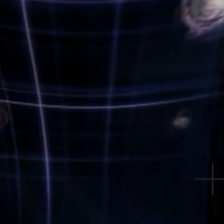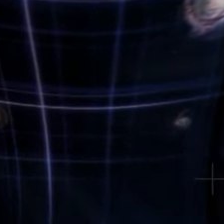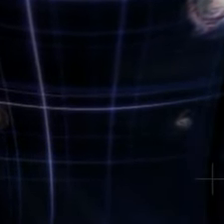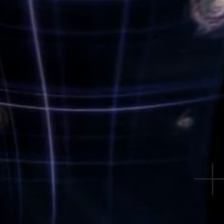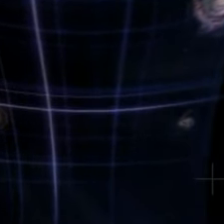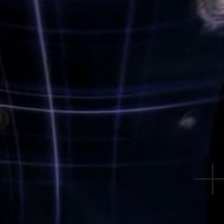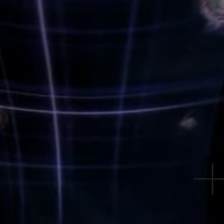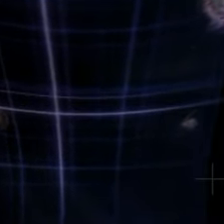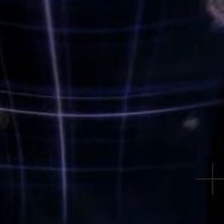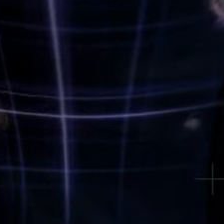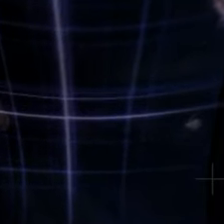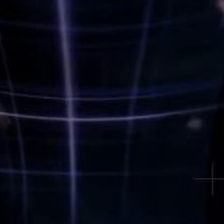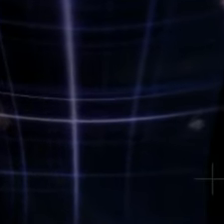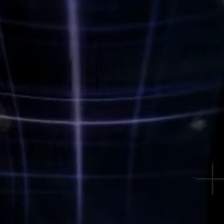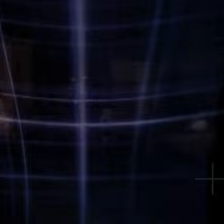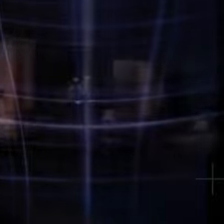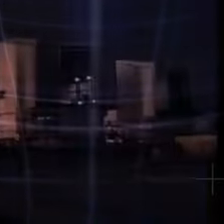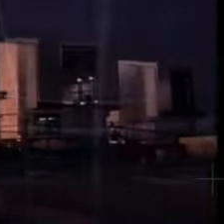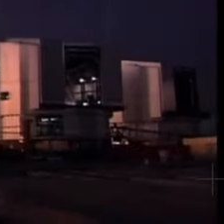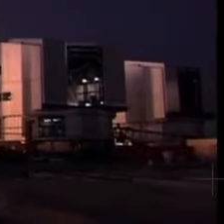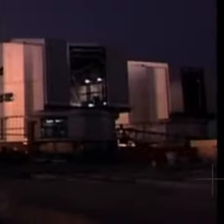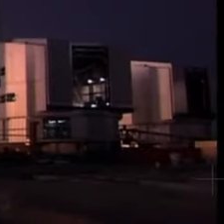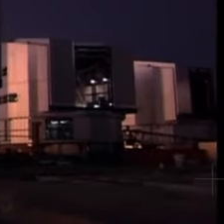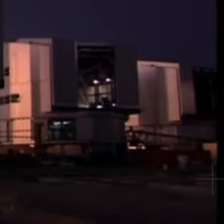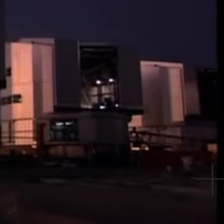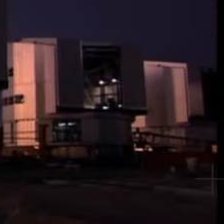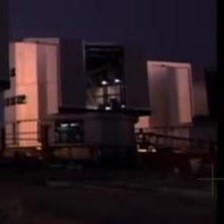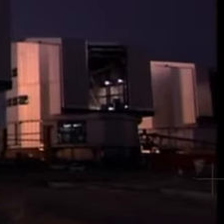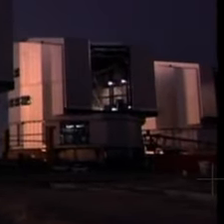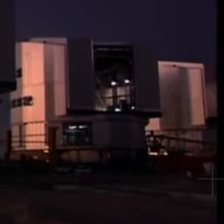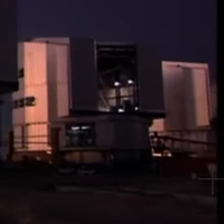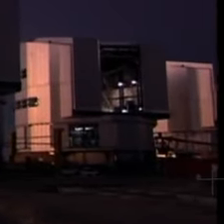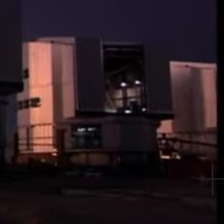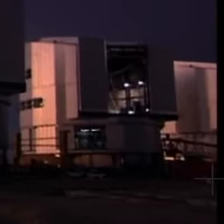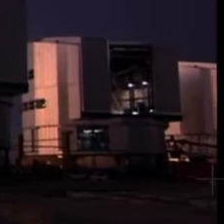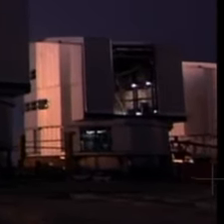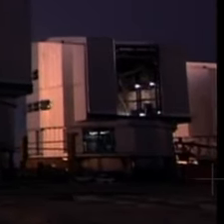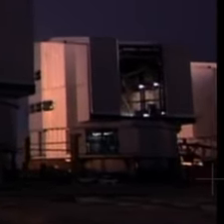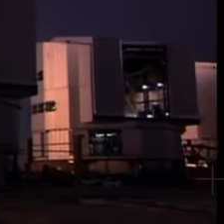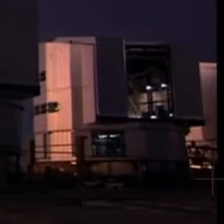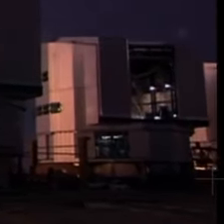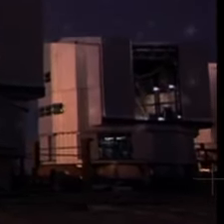C'est le fruit éternel de la curiosité, de la quête du savoir, de l'envie de comprendre.